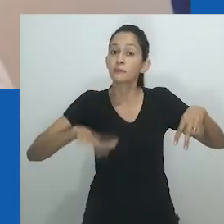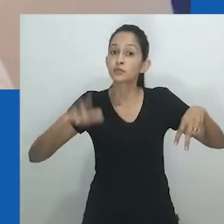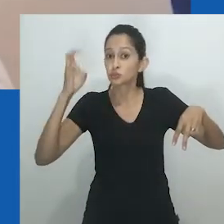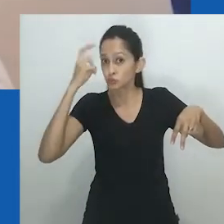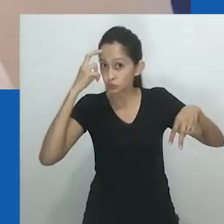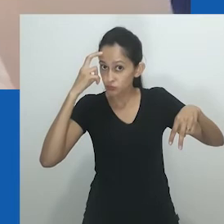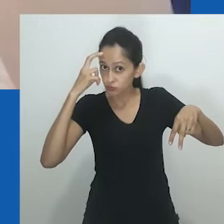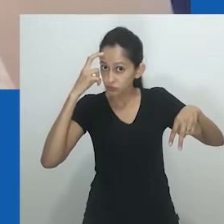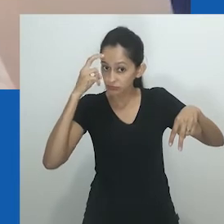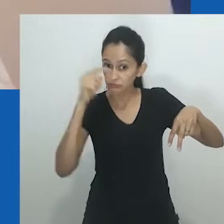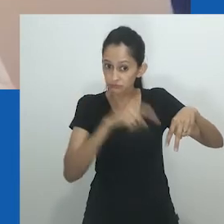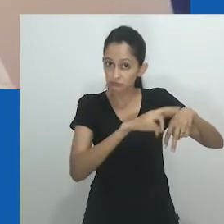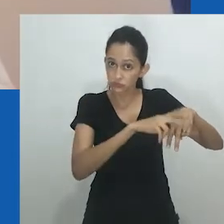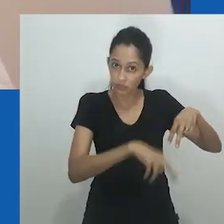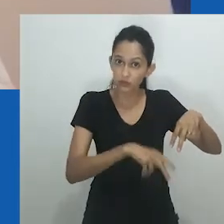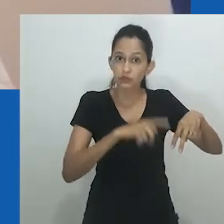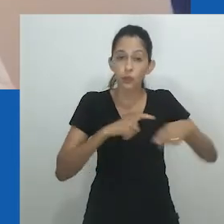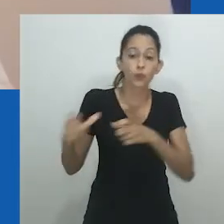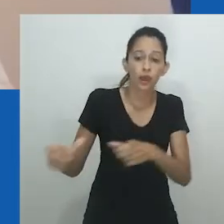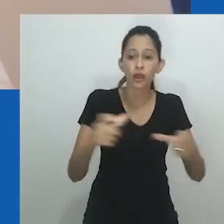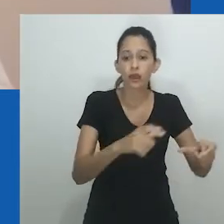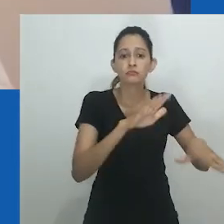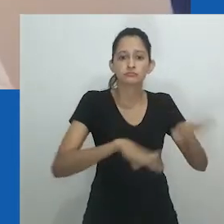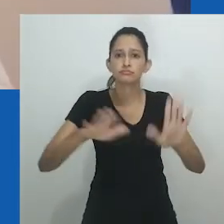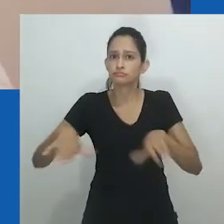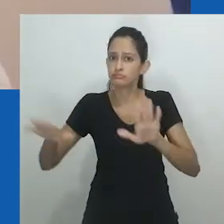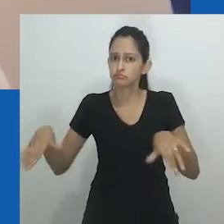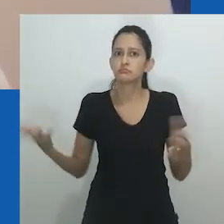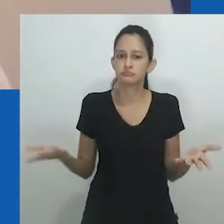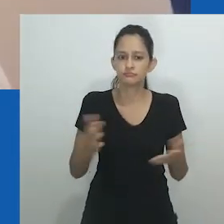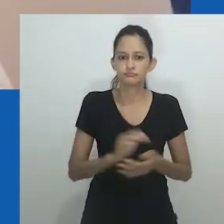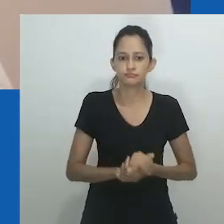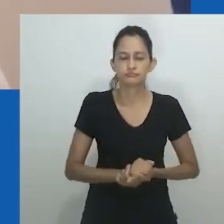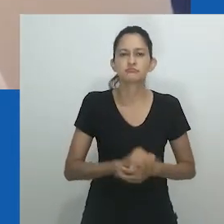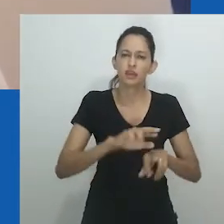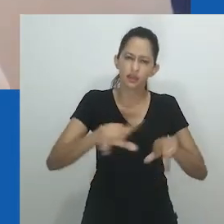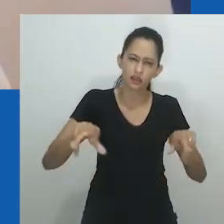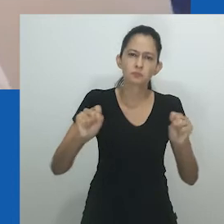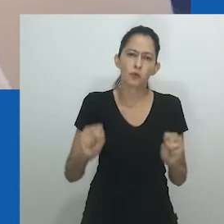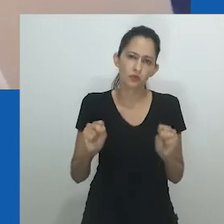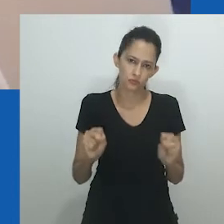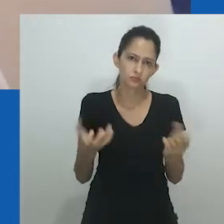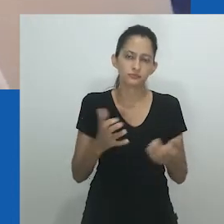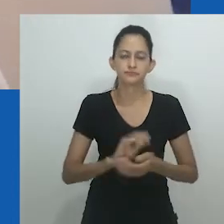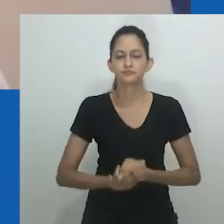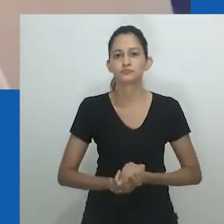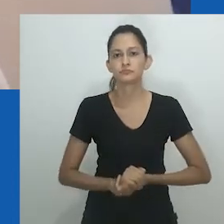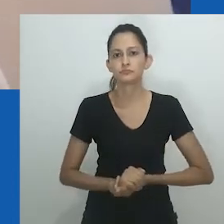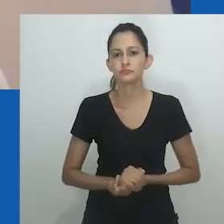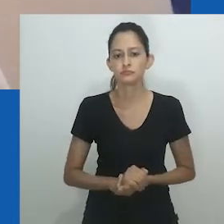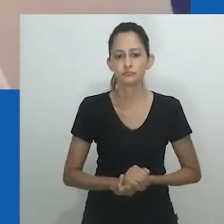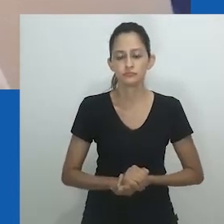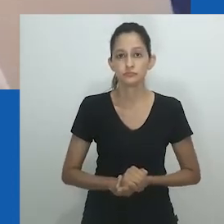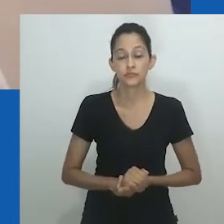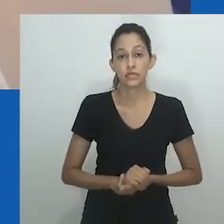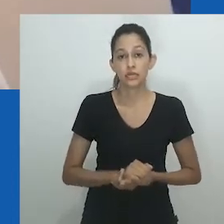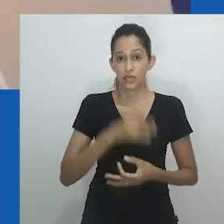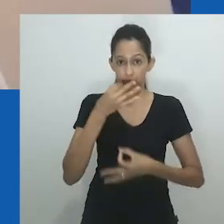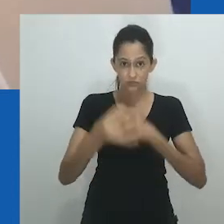Muito foi escrito sobre gênero e sexo em África, e muitos escritos questionaram a relevância e aplicabilidade do conceito em contextos africanos.